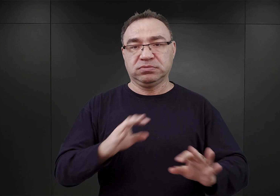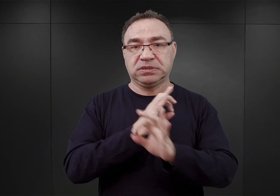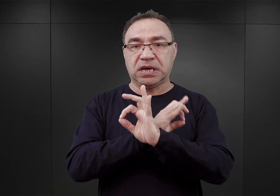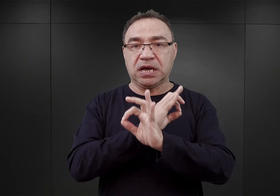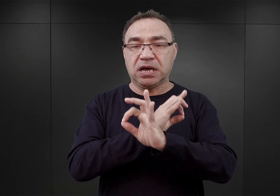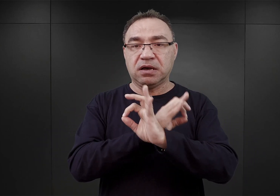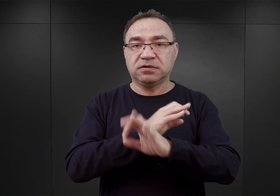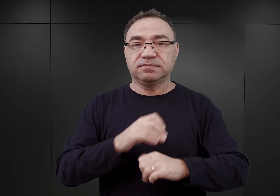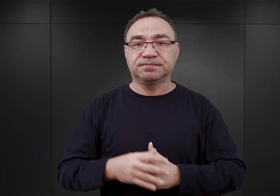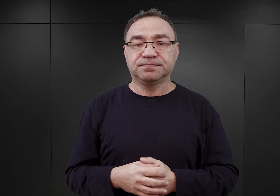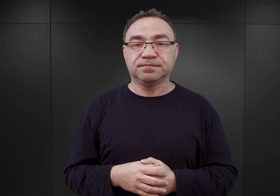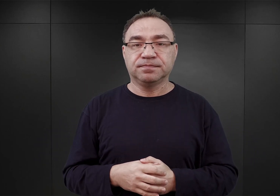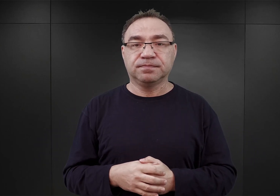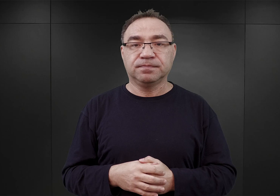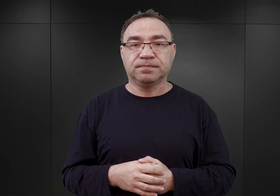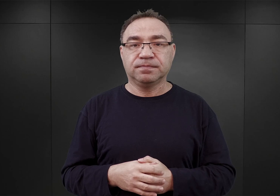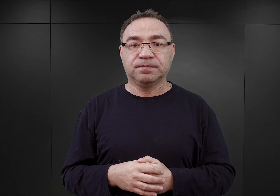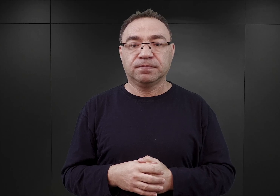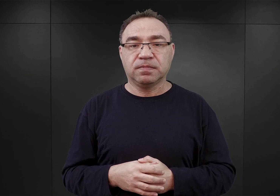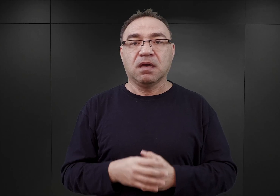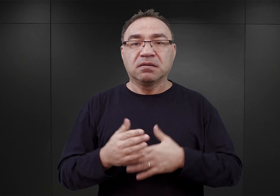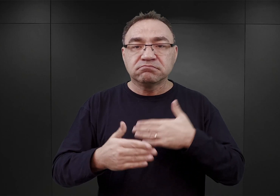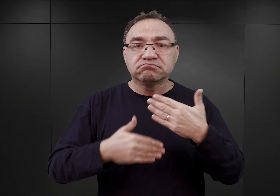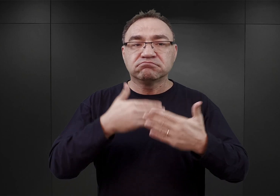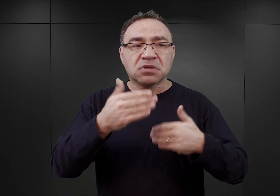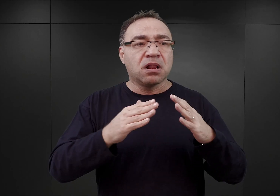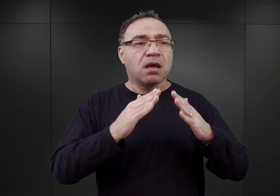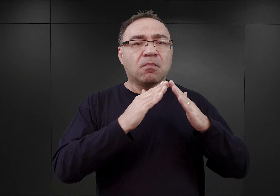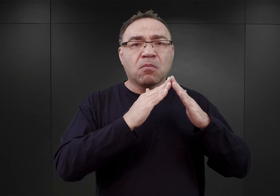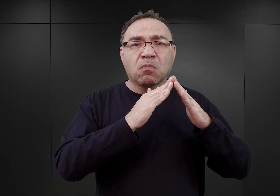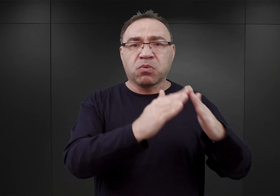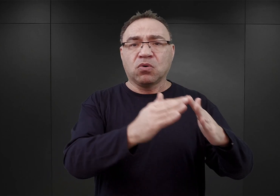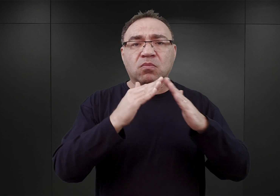Jak wspomniałem, ponieważ w dalszym ciągu budynki pokoszarowe